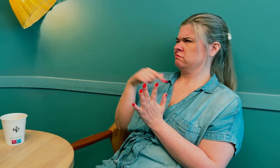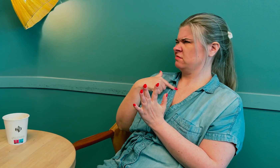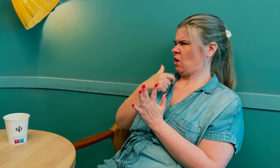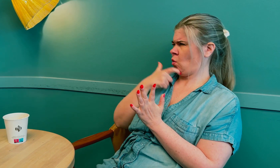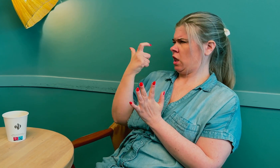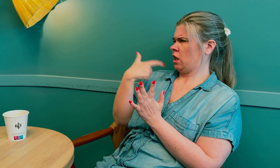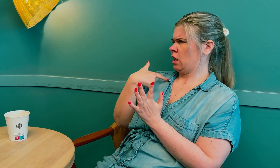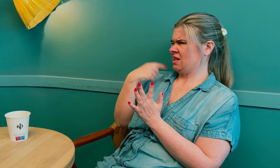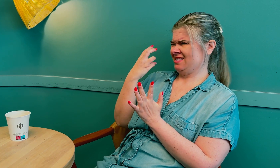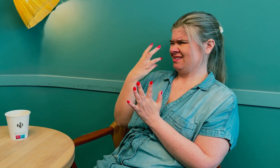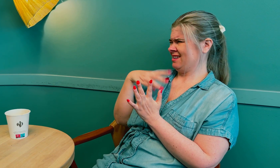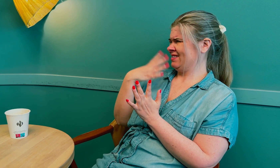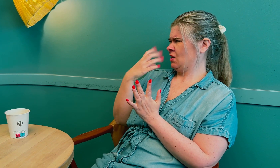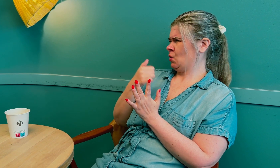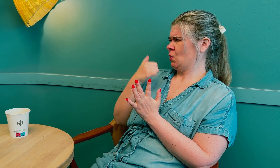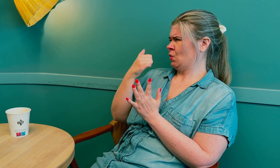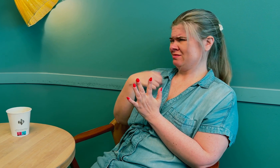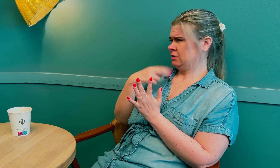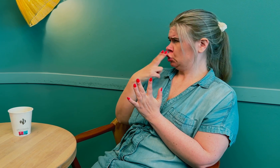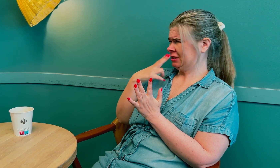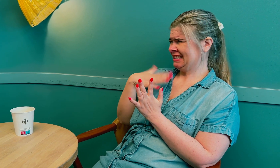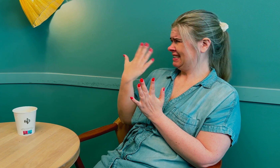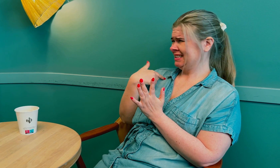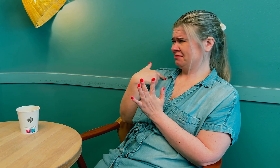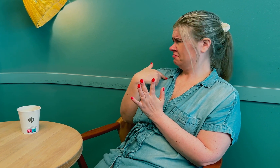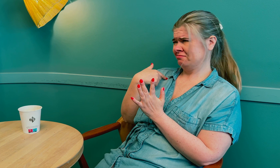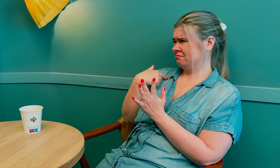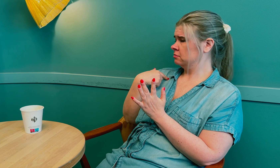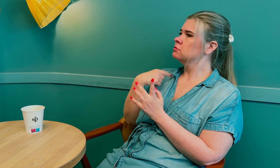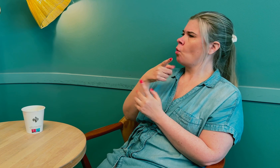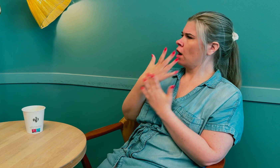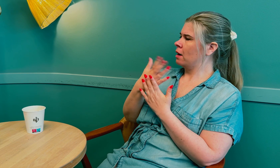Jeg ble overrasket, for jeg var jo ung, 34 år, så det kunne ikke være det.